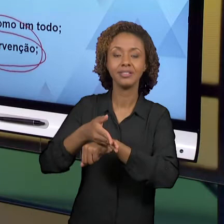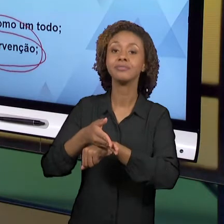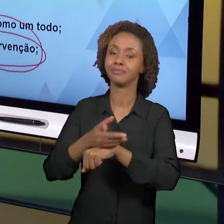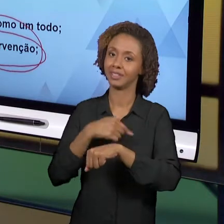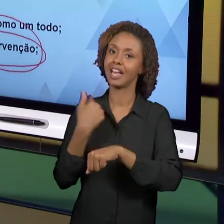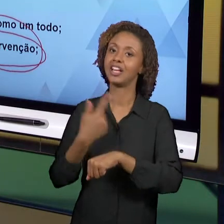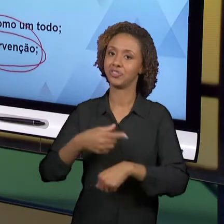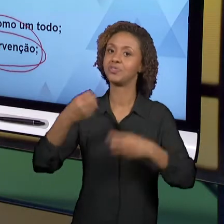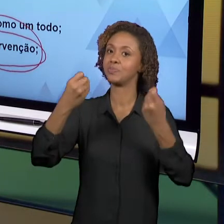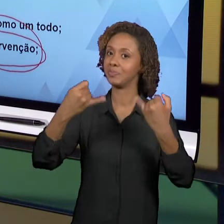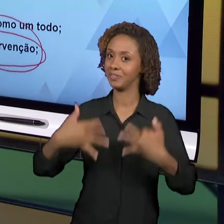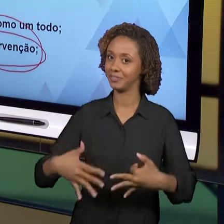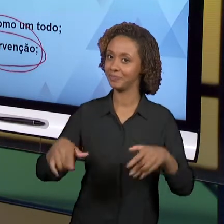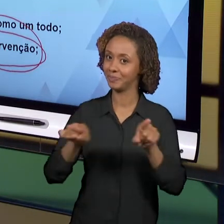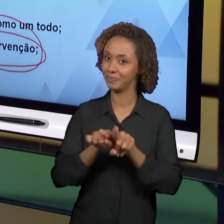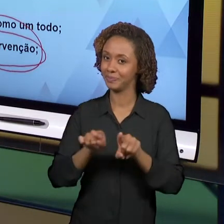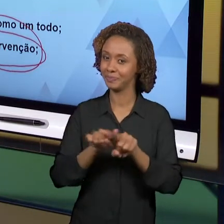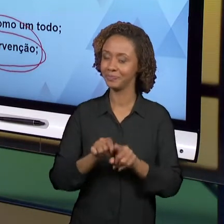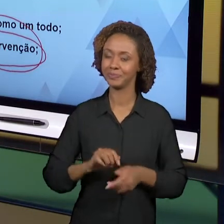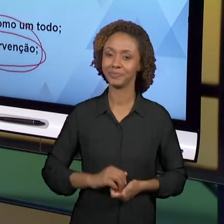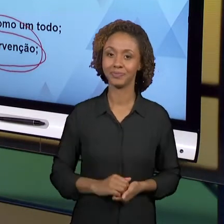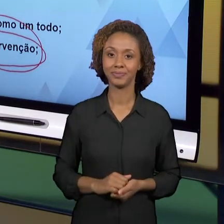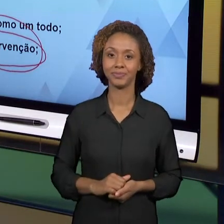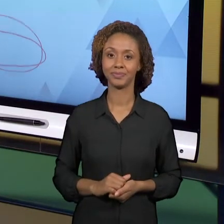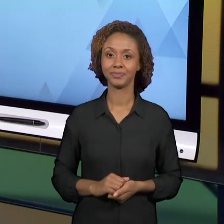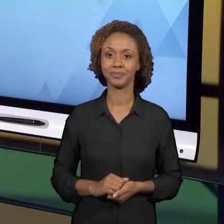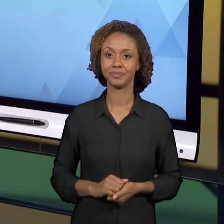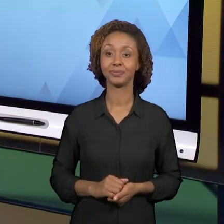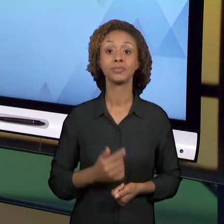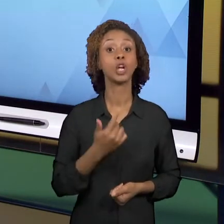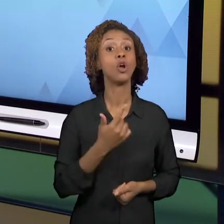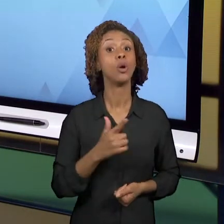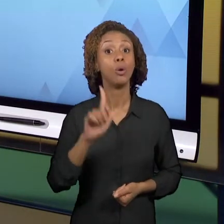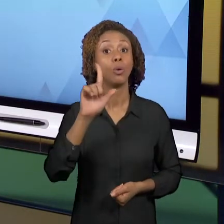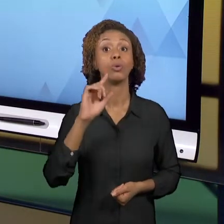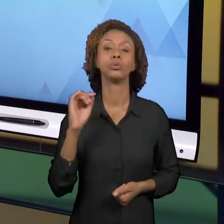CONSIDERAÇÃO, QUE NÓS FOMOS AO